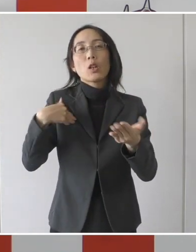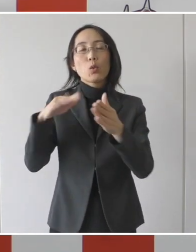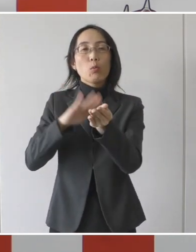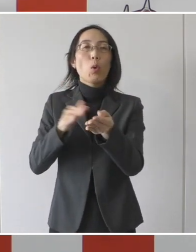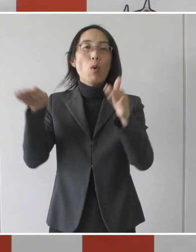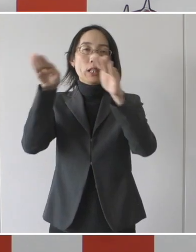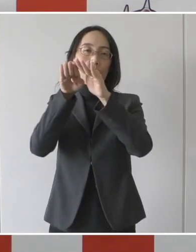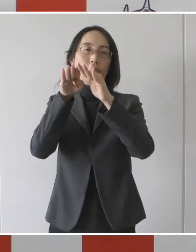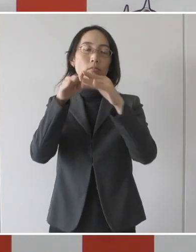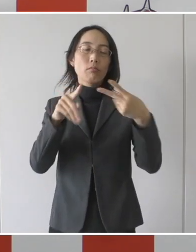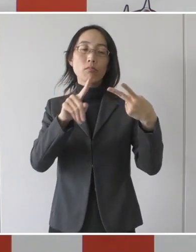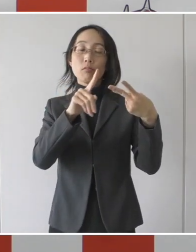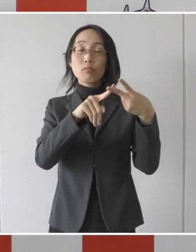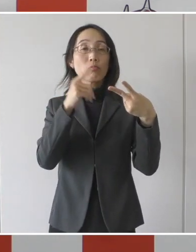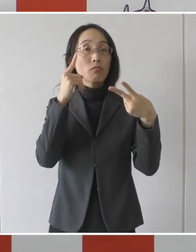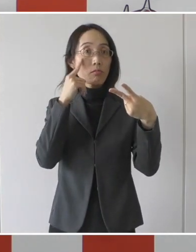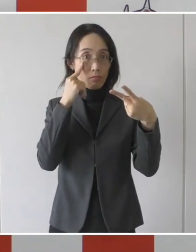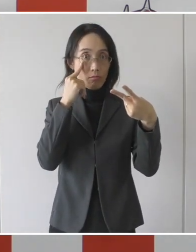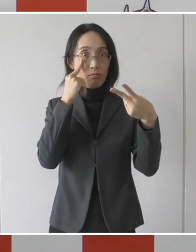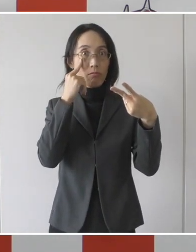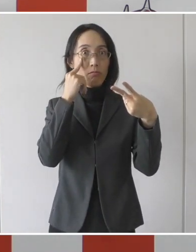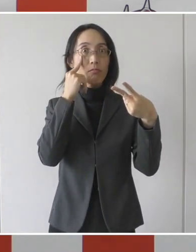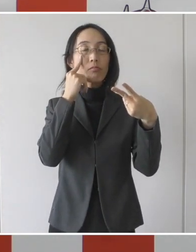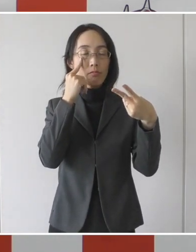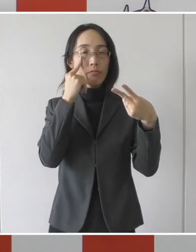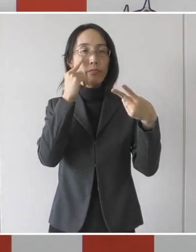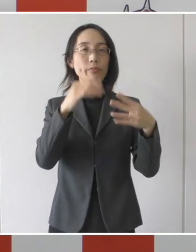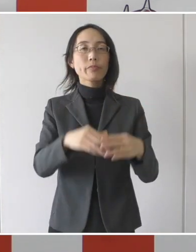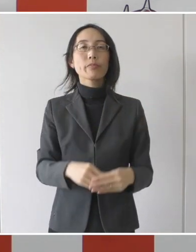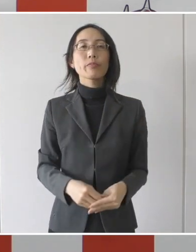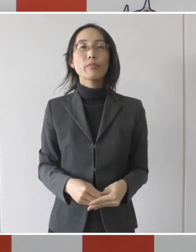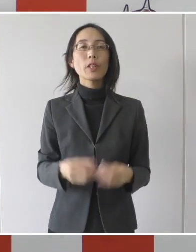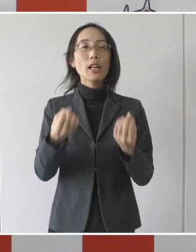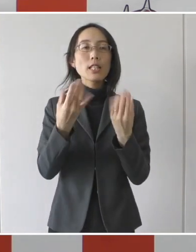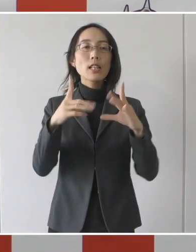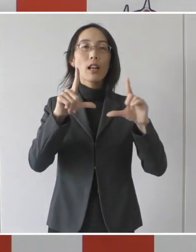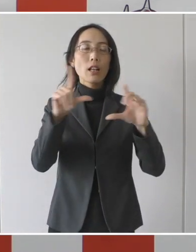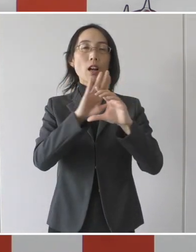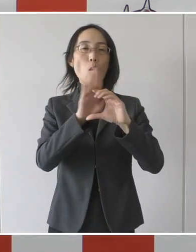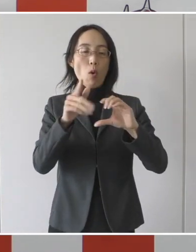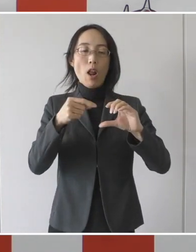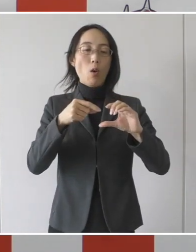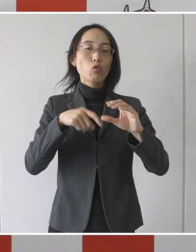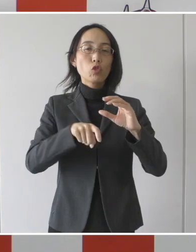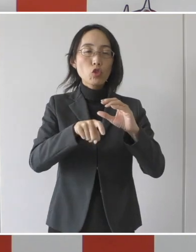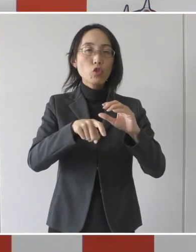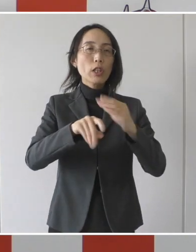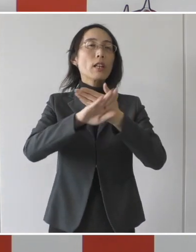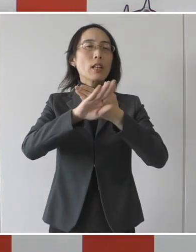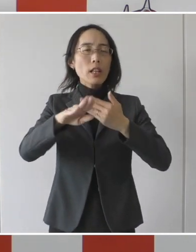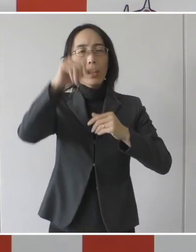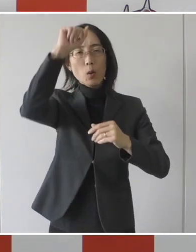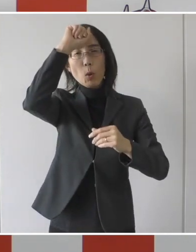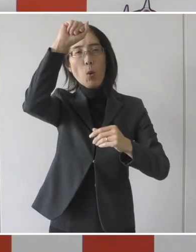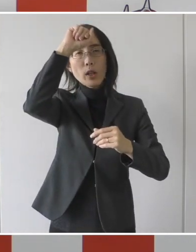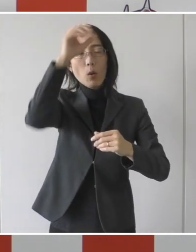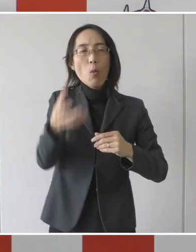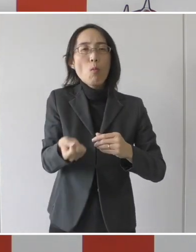二つ目の要件としましては、新型コロナウイルス感染症以外の疾病があって